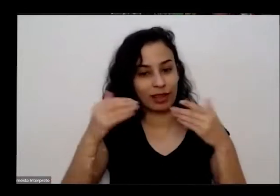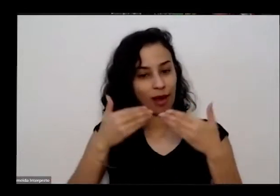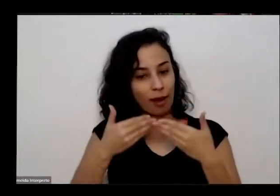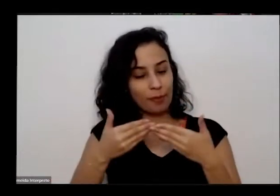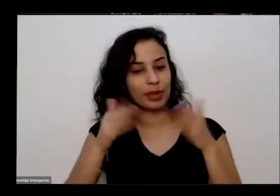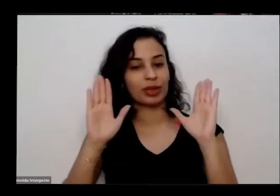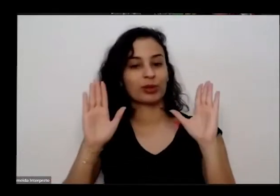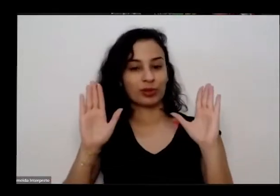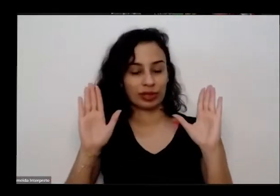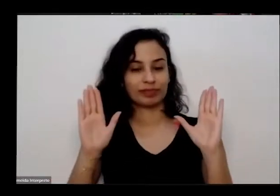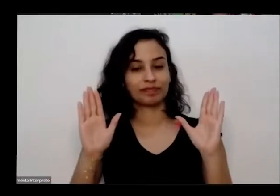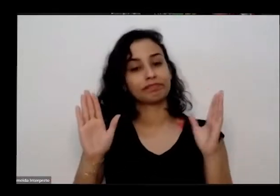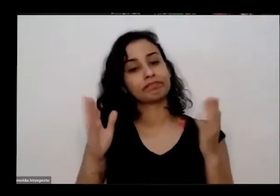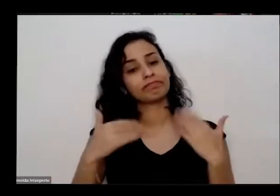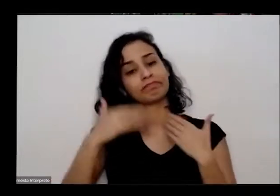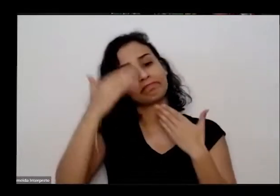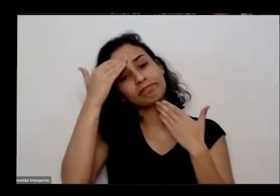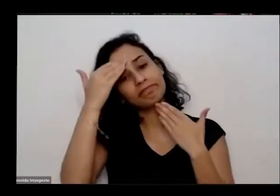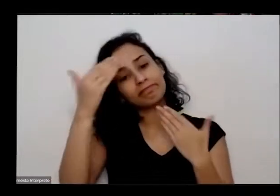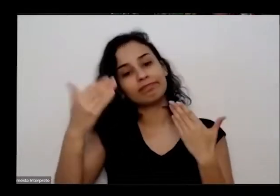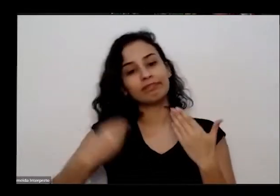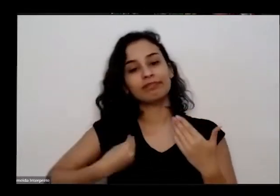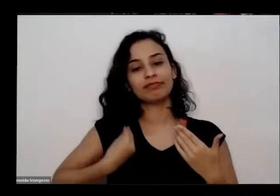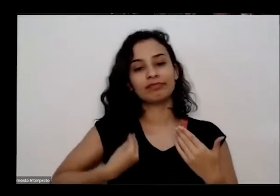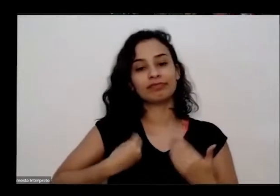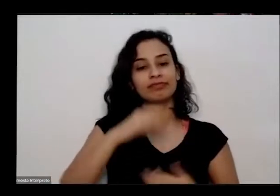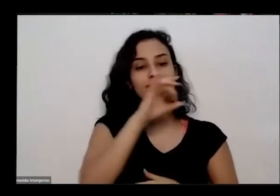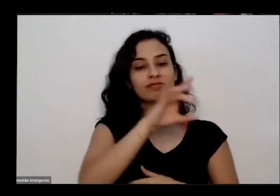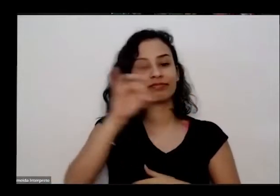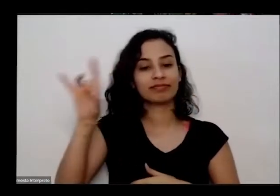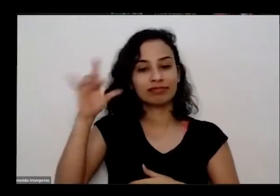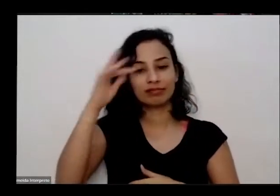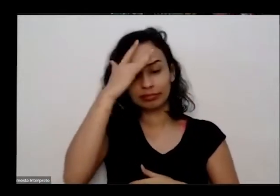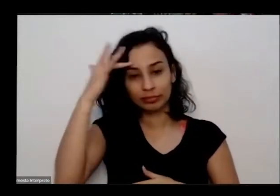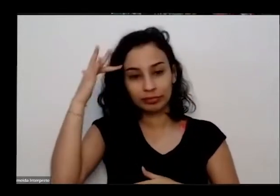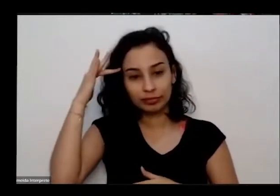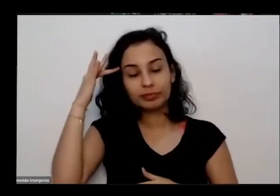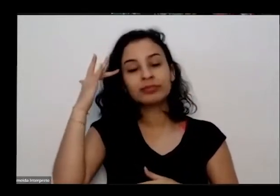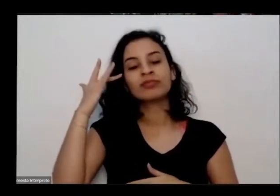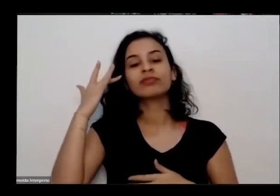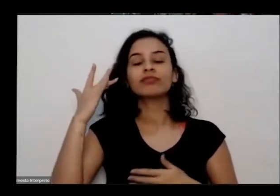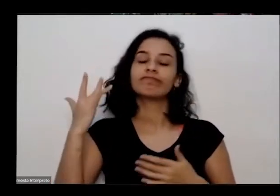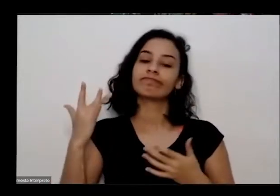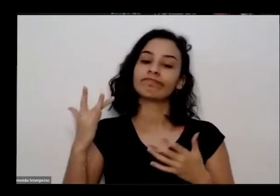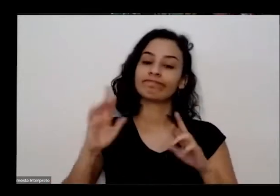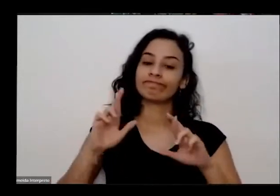agradeço a presença de cada pessoa que presente né que temos uma troca bem rica e fértil nesta